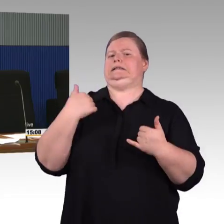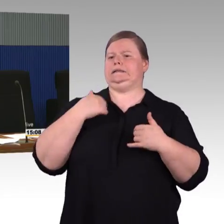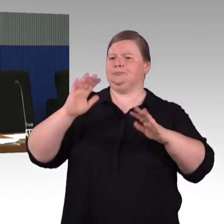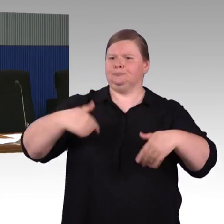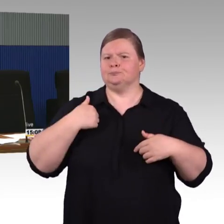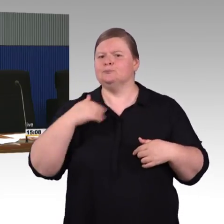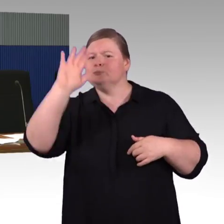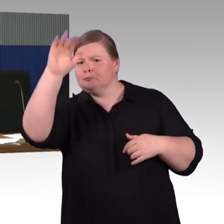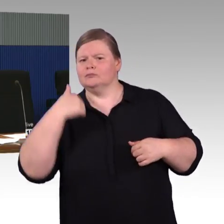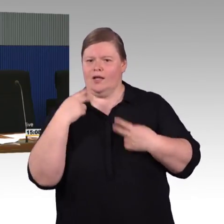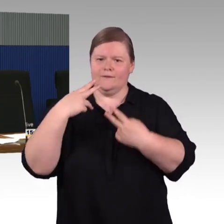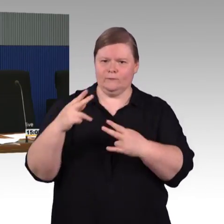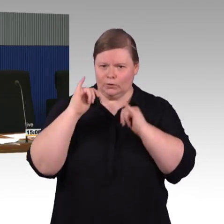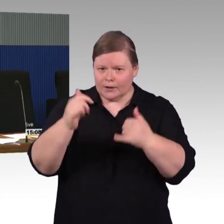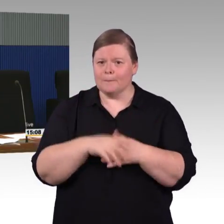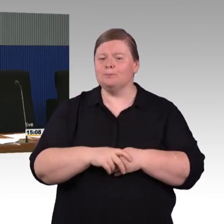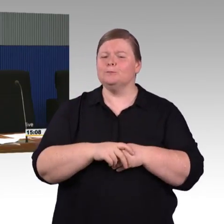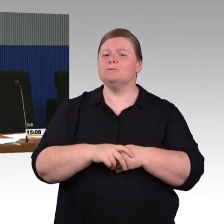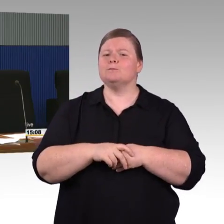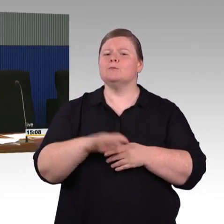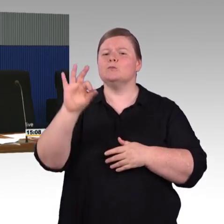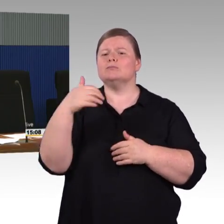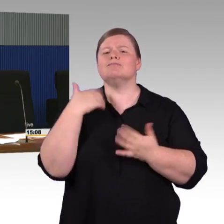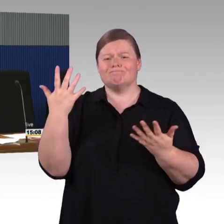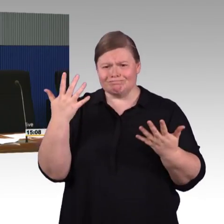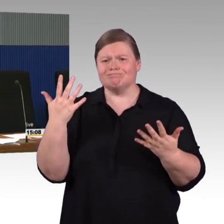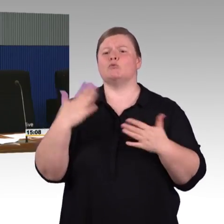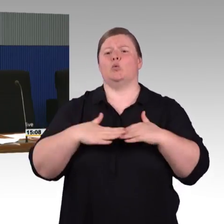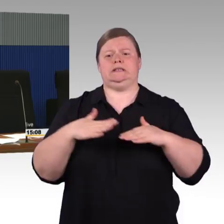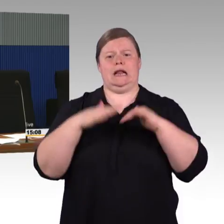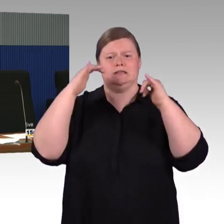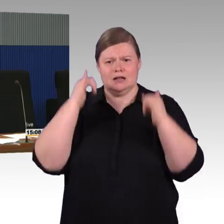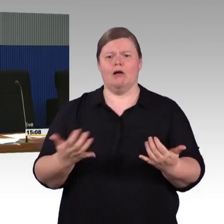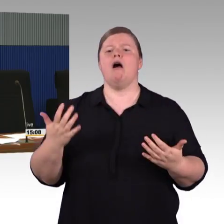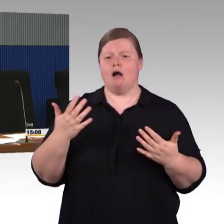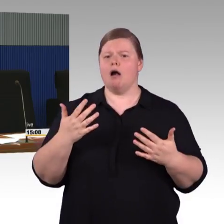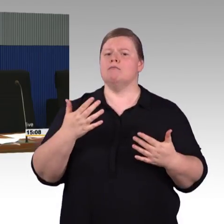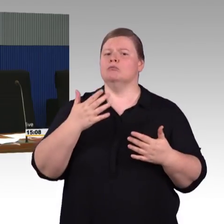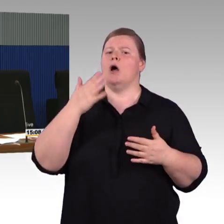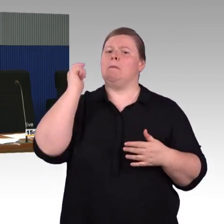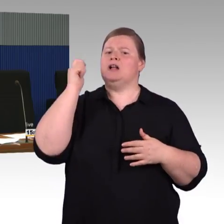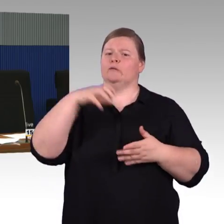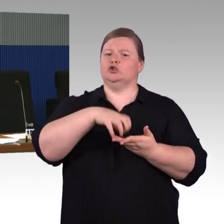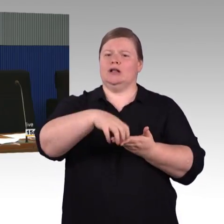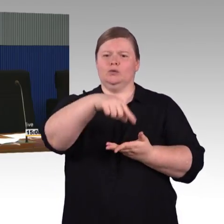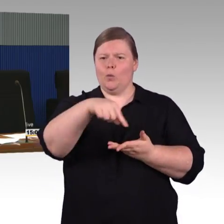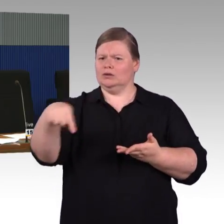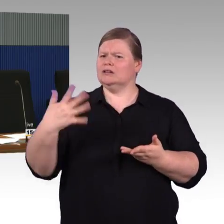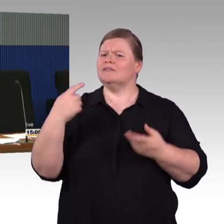auch den barrierefreien Ausbau. Ohne Experte für Beförderungsrecht zu sein, würde ich nicht unbedingt ausschließen wollen,